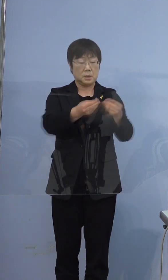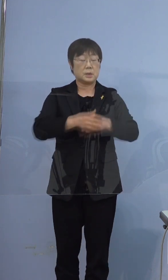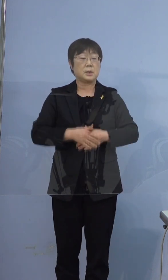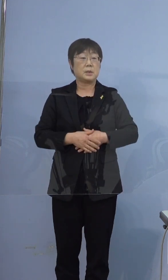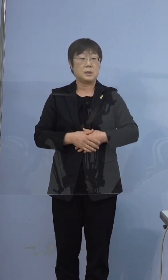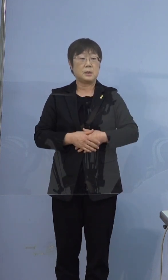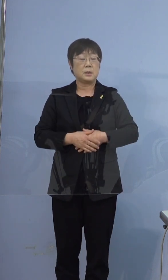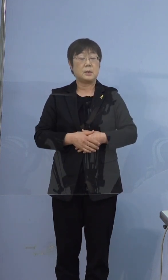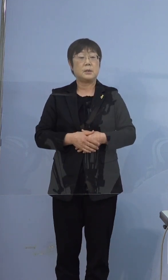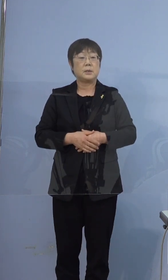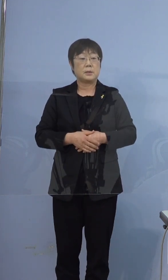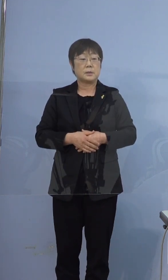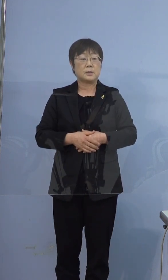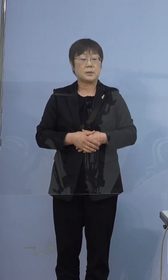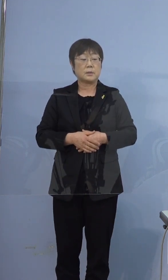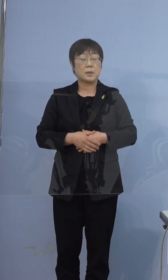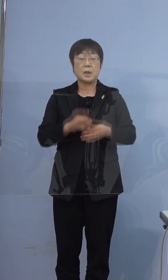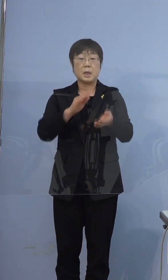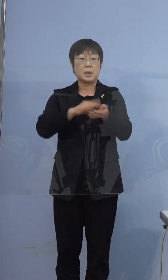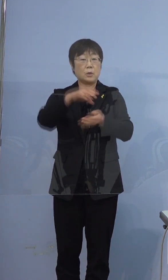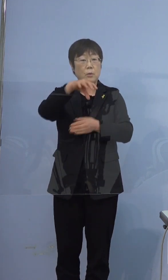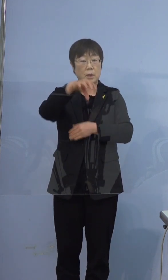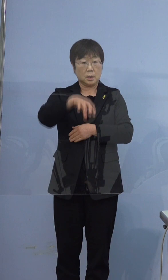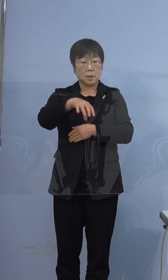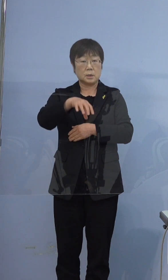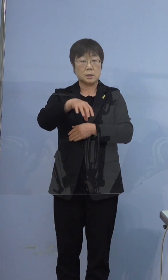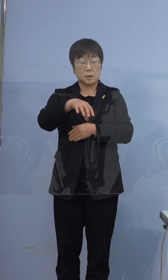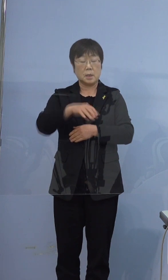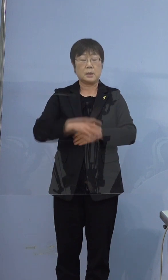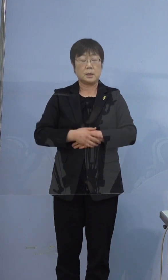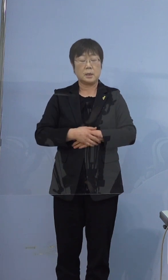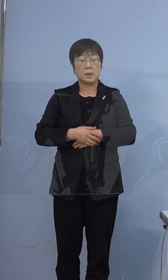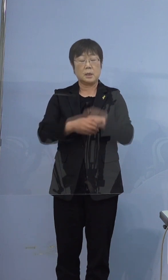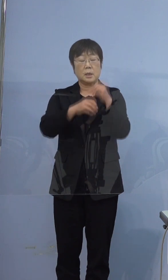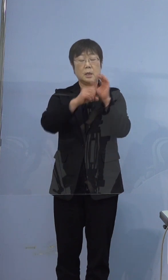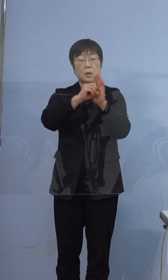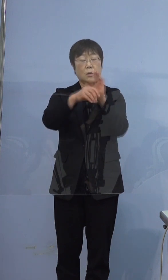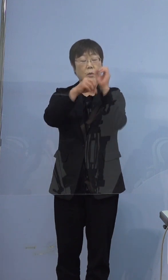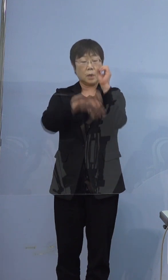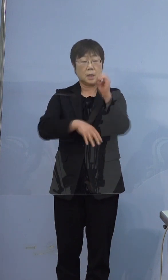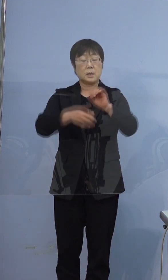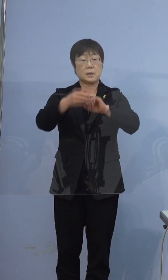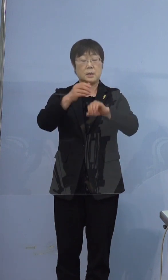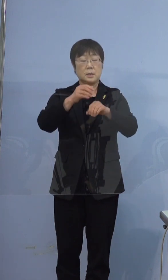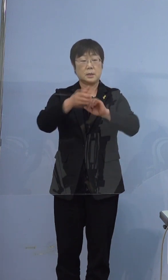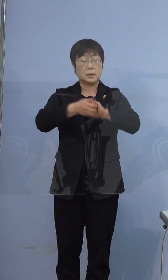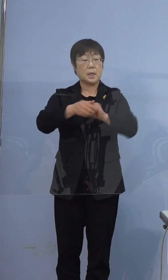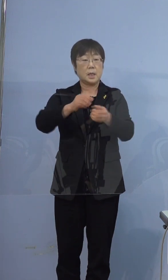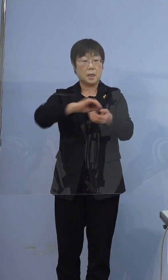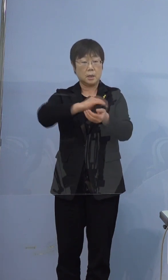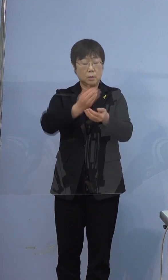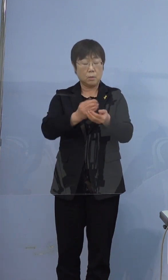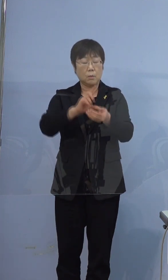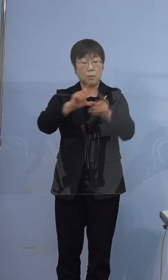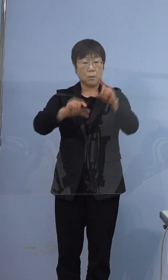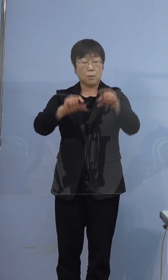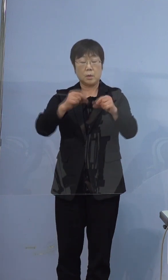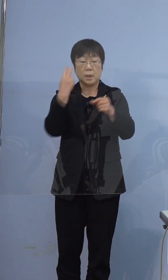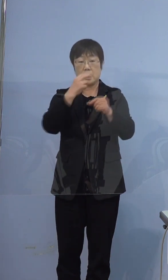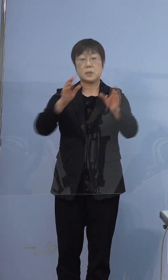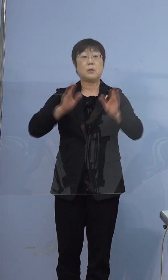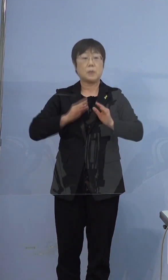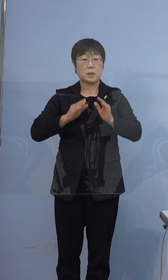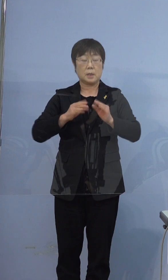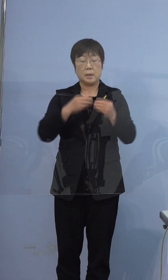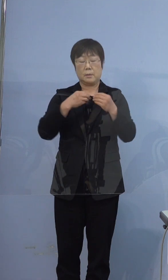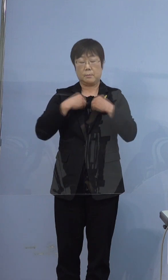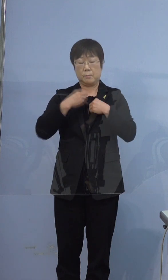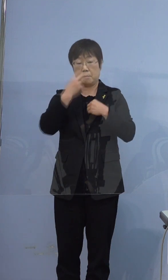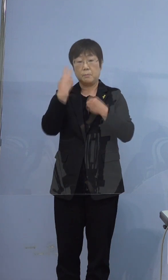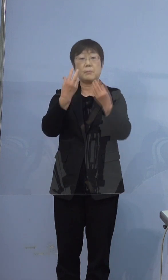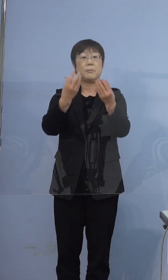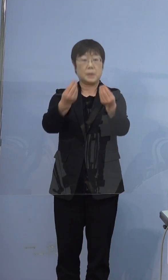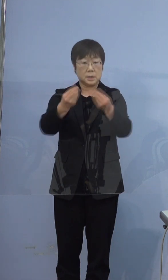そして、この医療機関で抗原定量検査を実施したところ 陽性と判明したものでございます